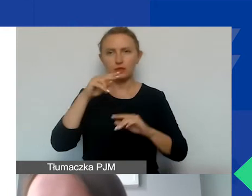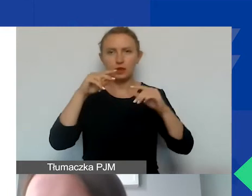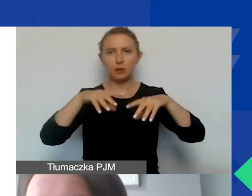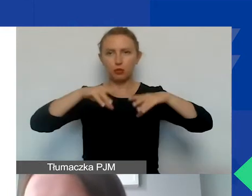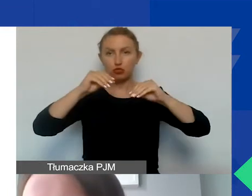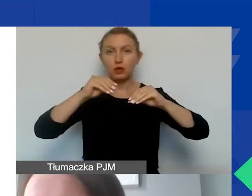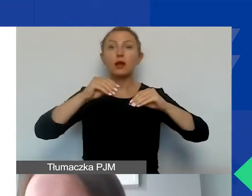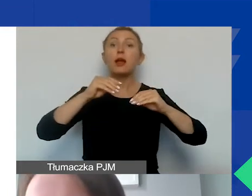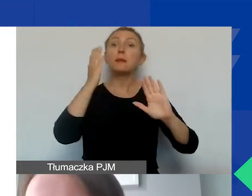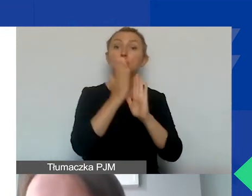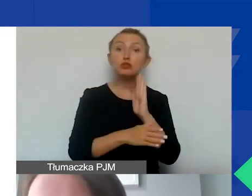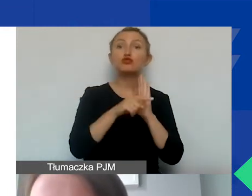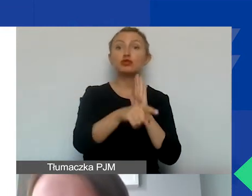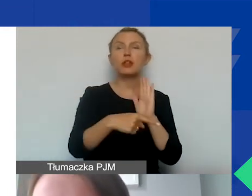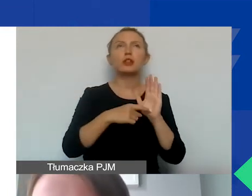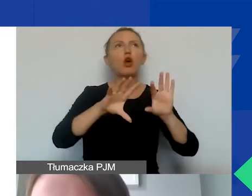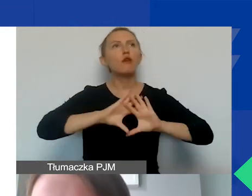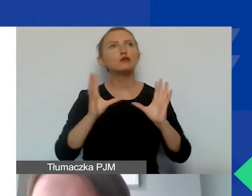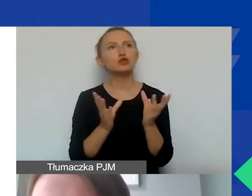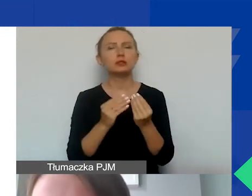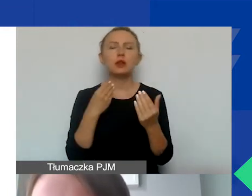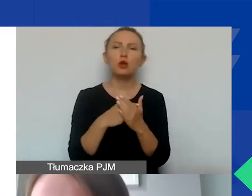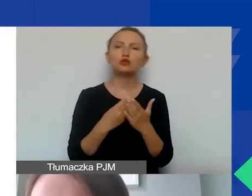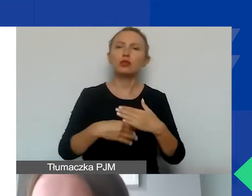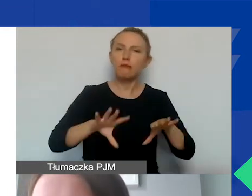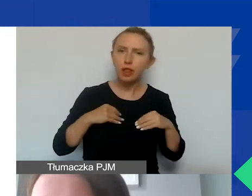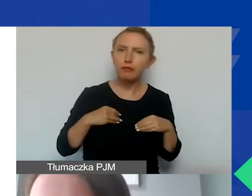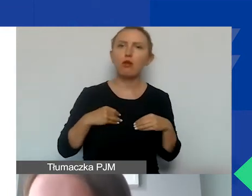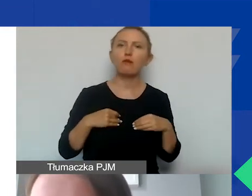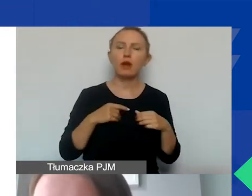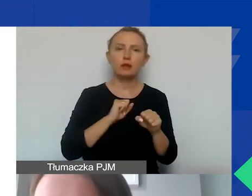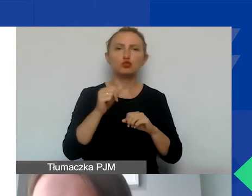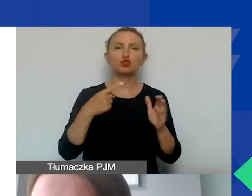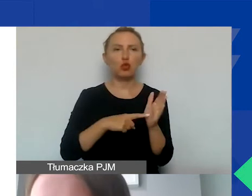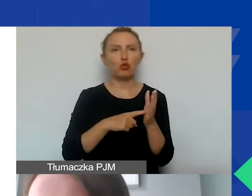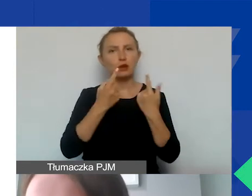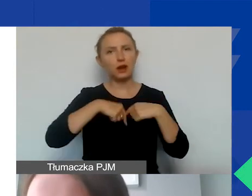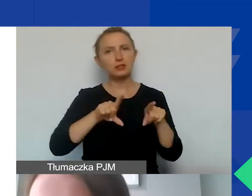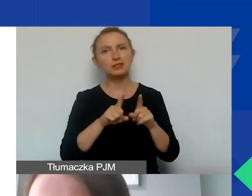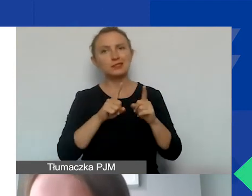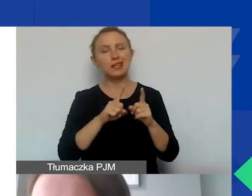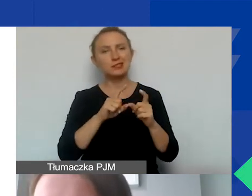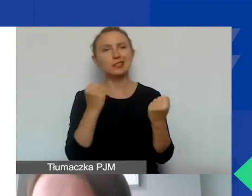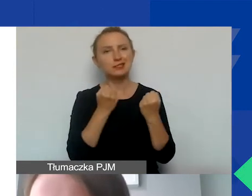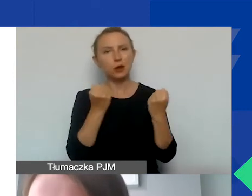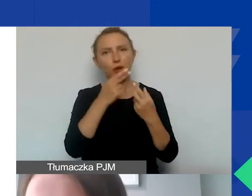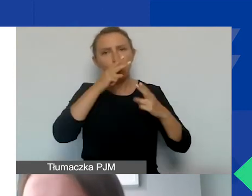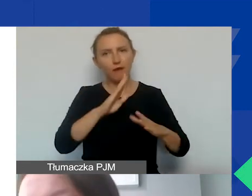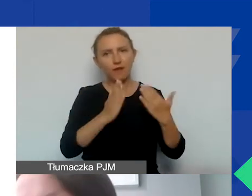Koszty bezpośrednie to są te wszystkie koszty kwalifikowane, które są związane z realizacją działań przedstawionych we wniosku,